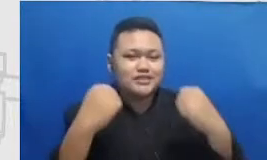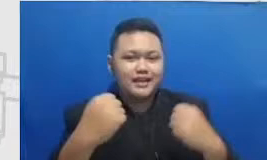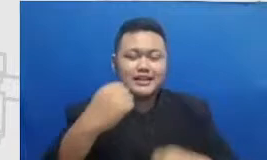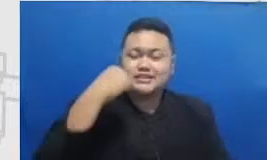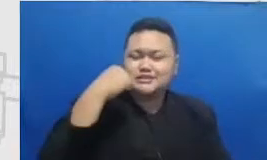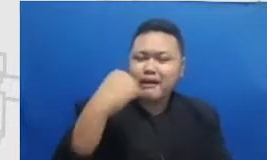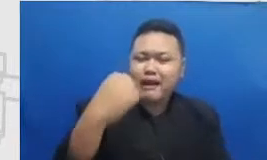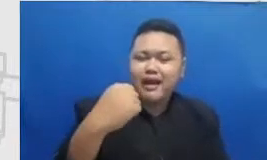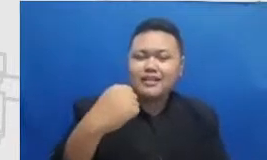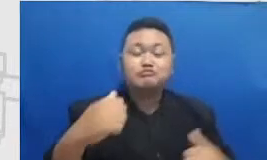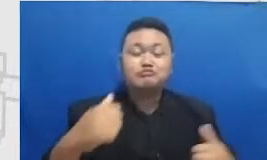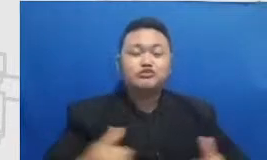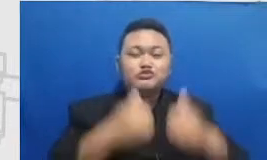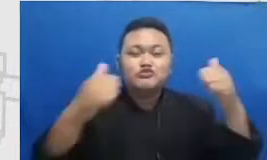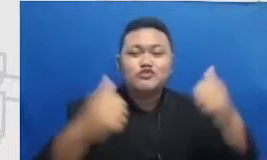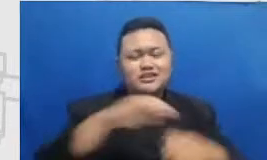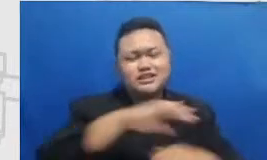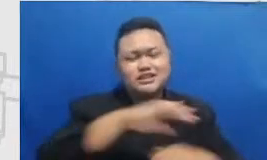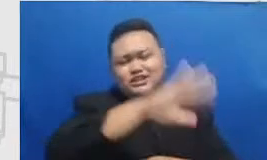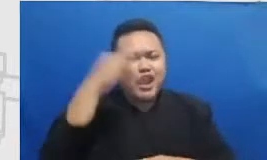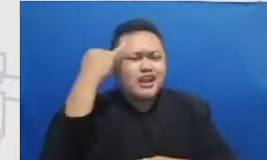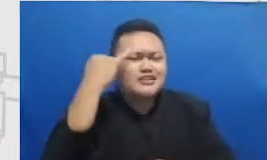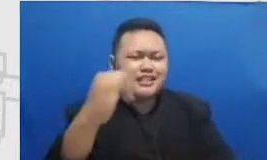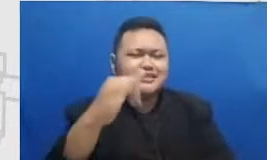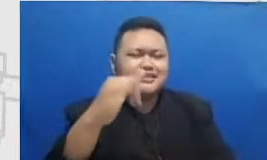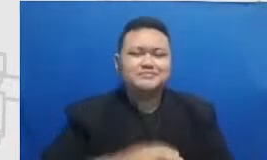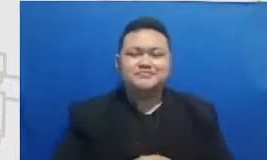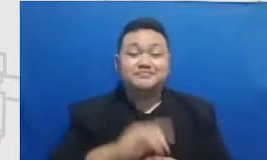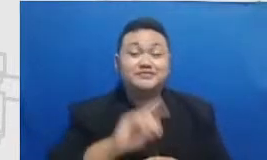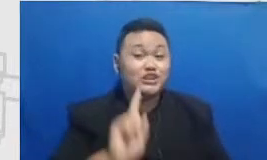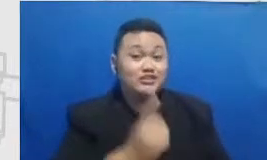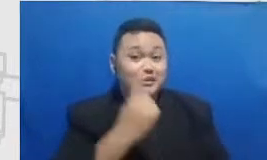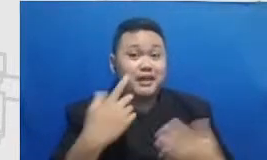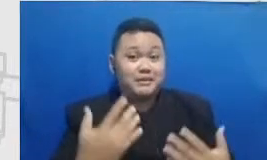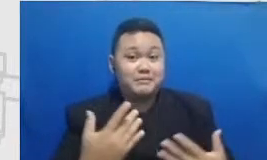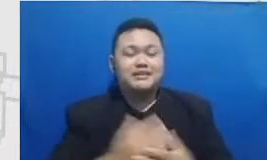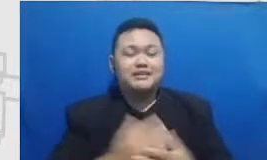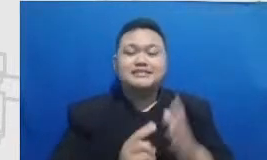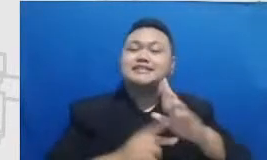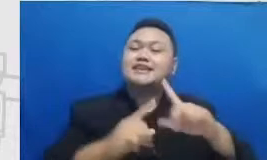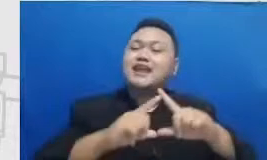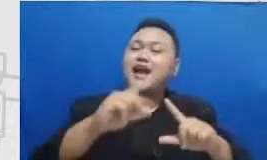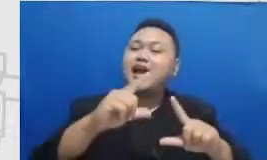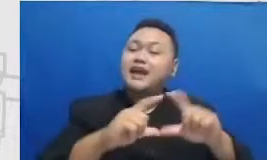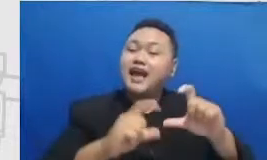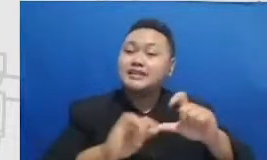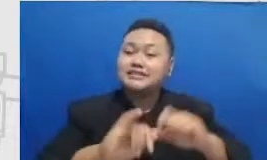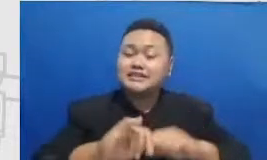segala inisiatif terutama juga di narasi dan segala kegiatannya sebagai penggiat generasi